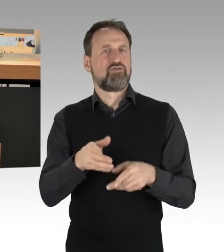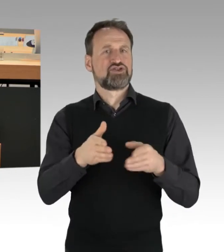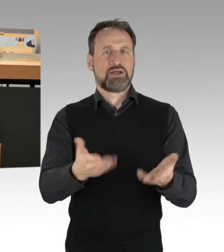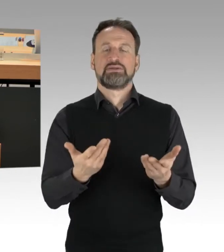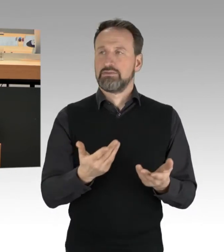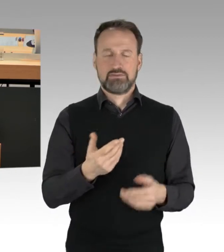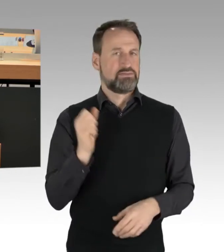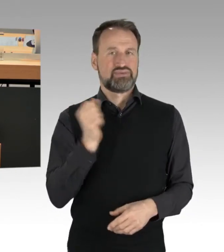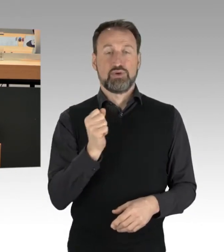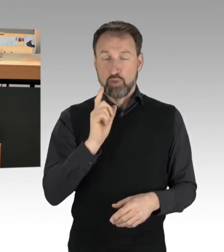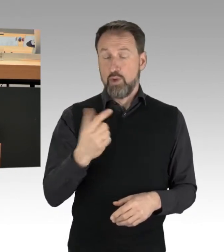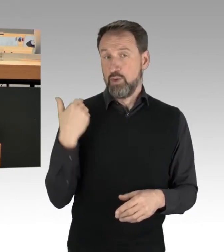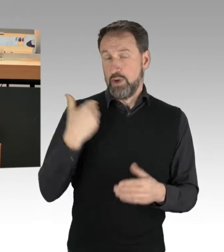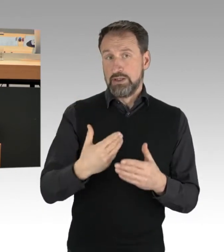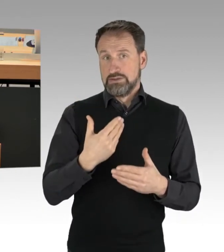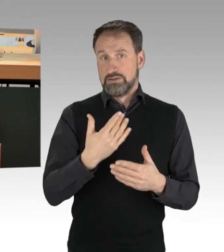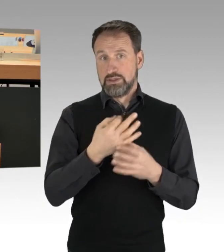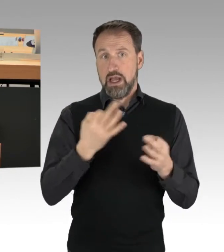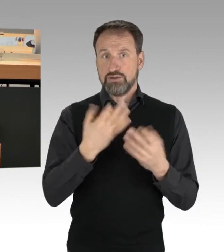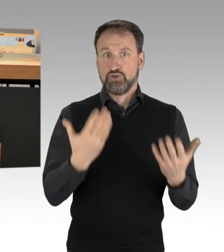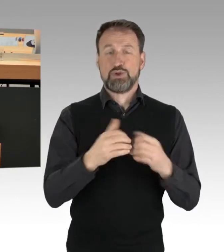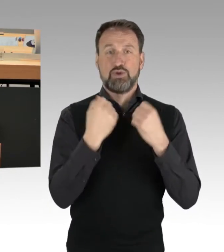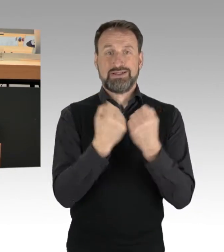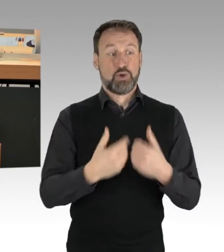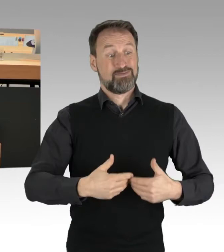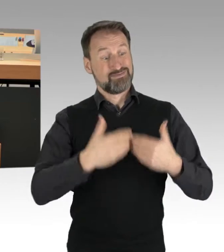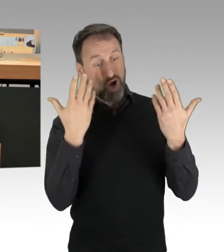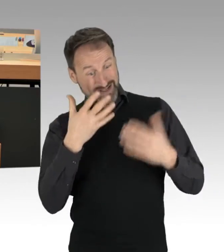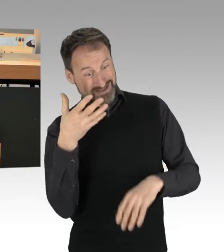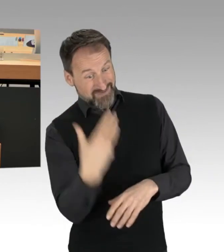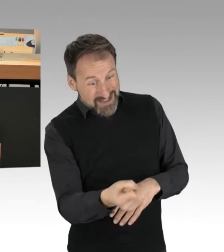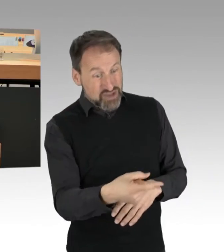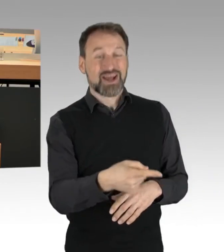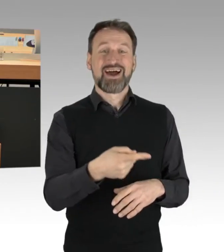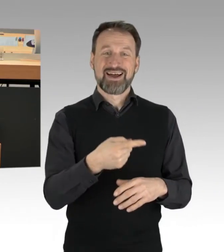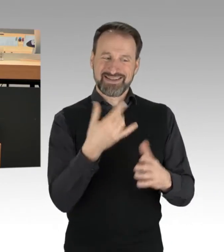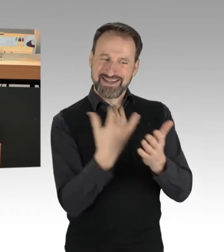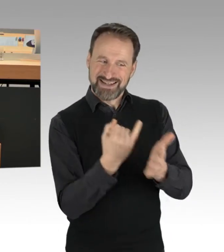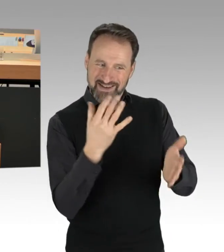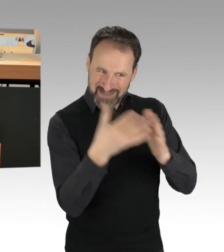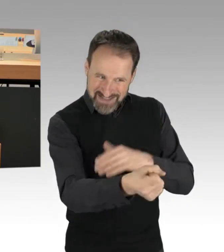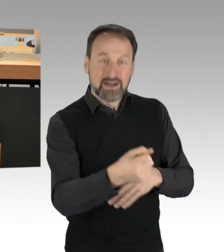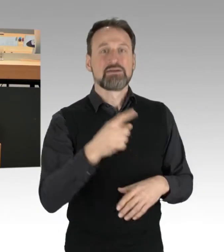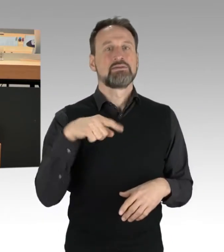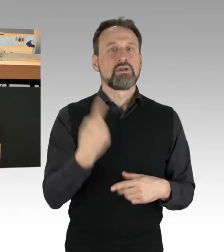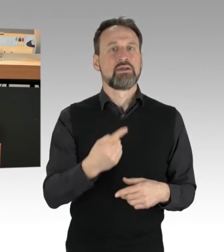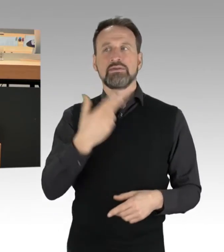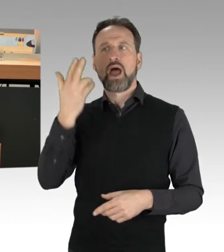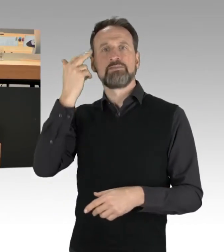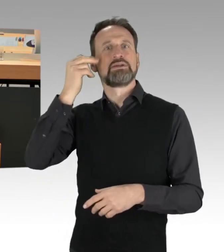dass die, die dort morgens festgestellt wurden, identifiziert wurden, am Nachmittag wieder protestiert haben und wieder diese Form durchgesetzt haben.